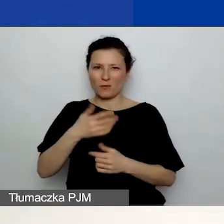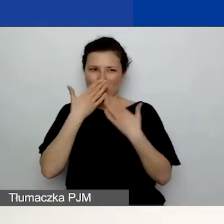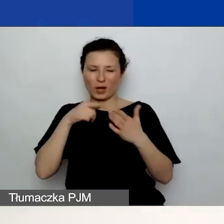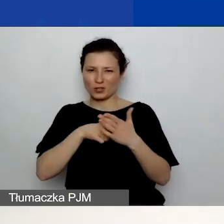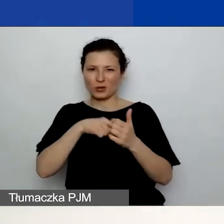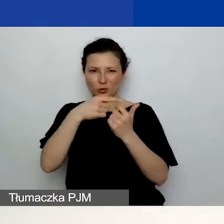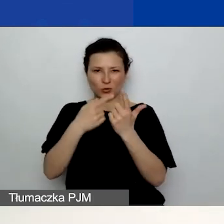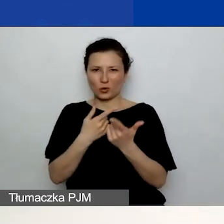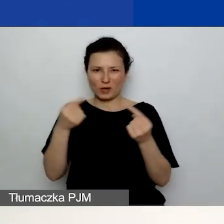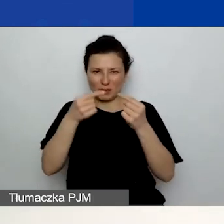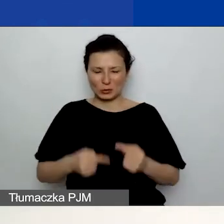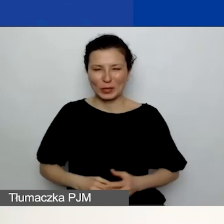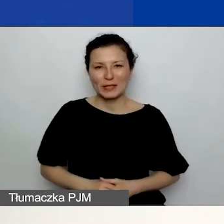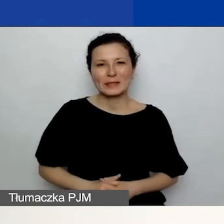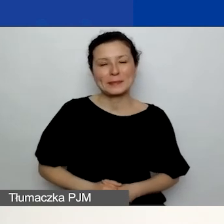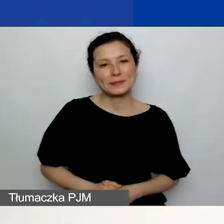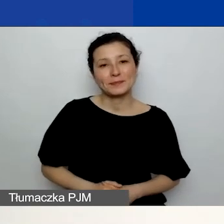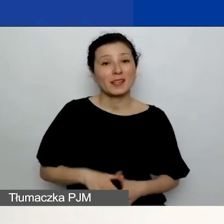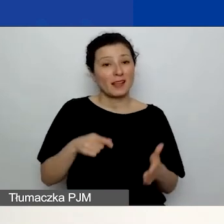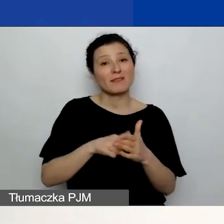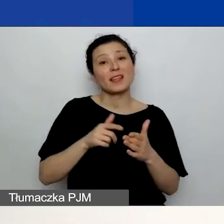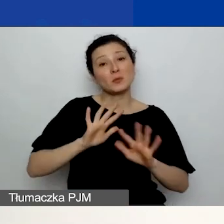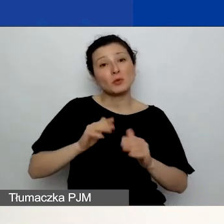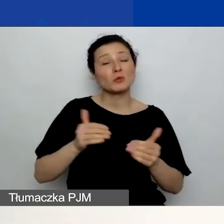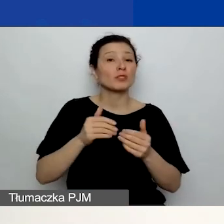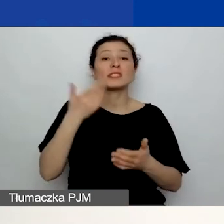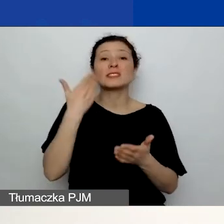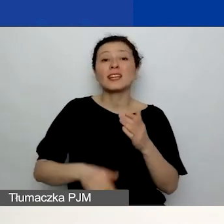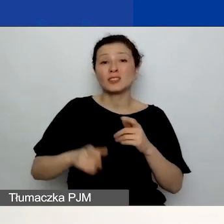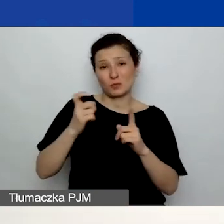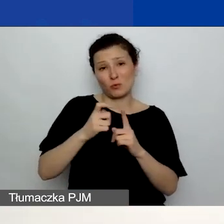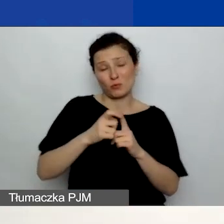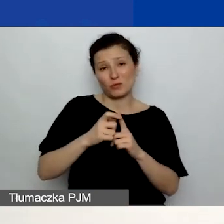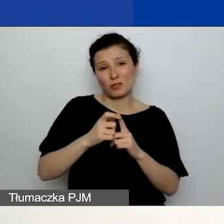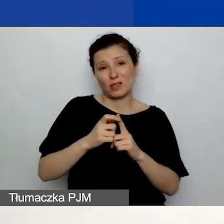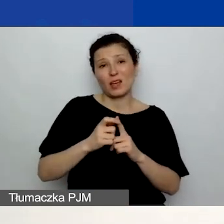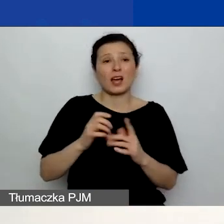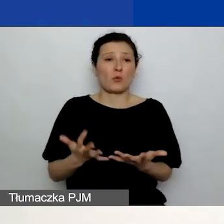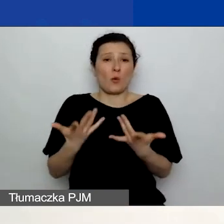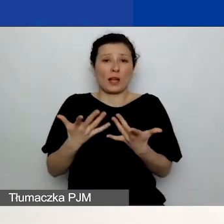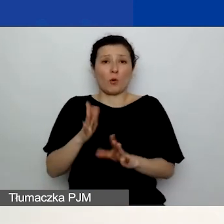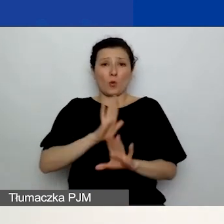W ten sposób możecie np. stracić punkt, a tak naprawdę mogliście temu z łatwością zapobiec,